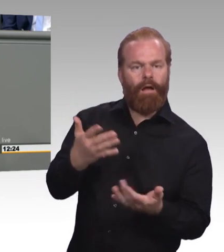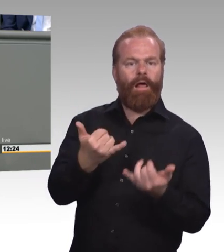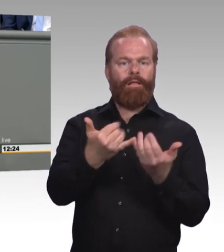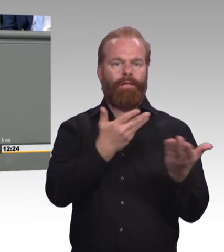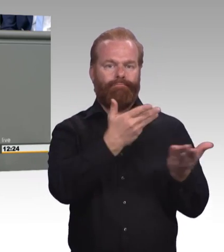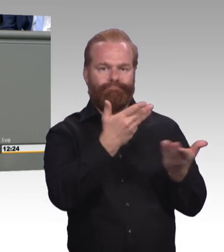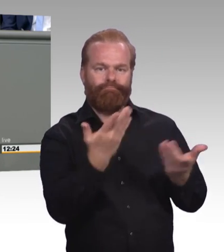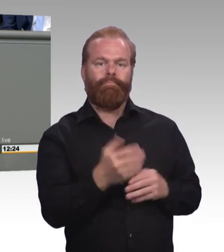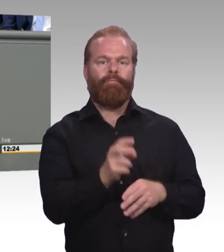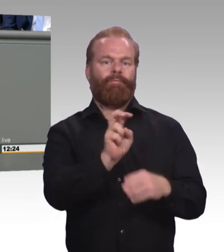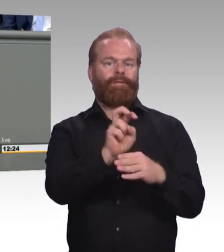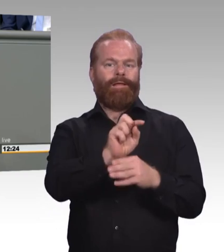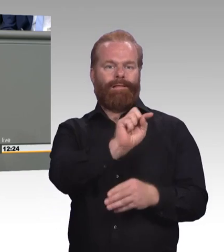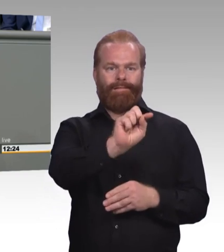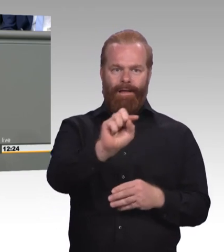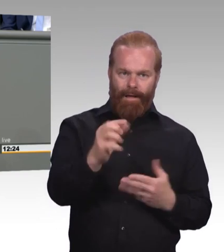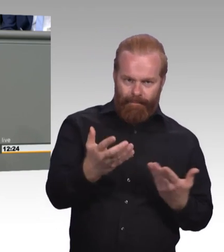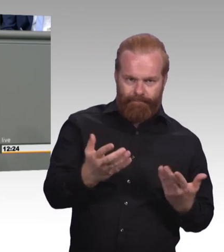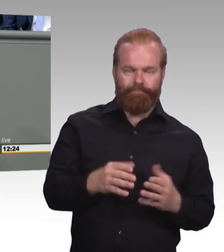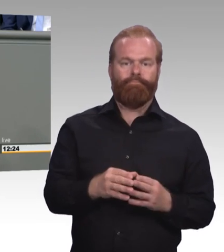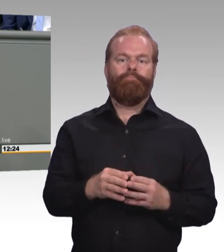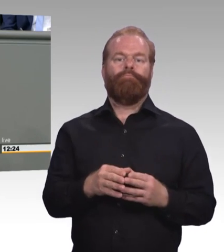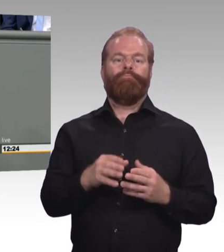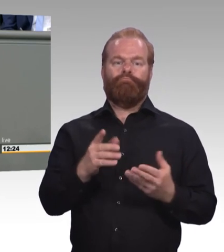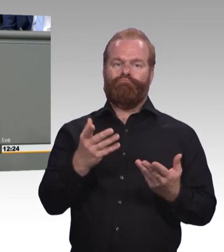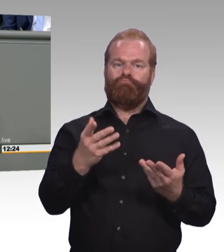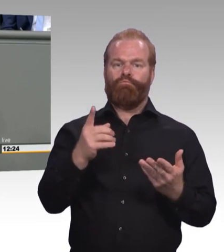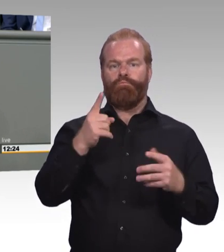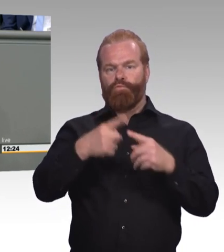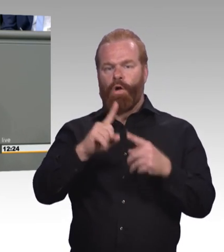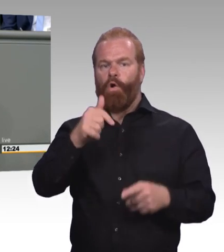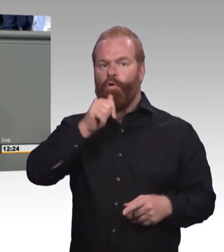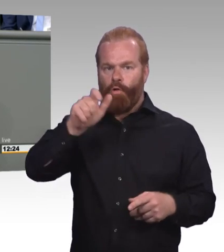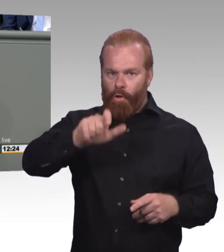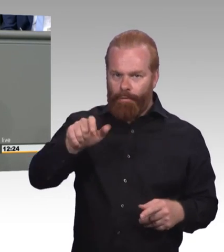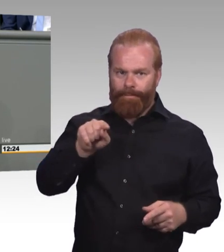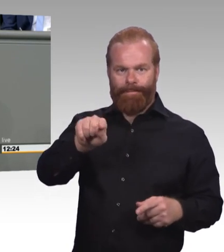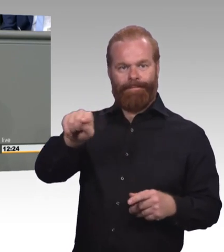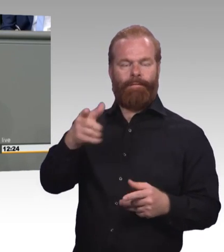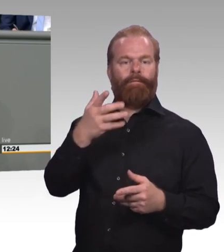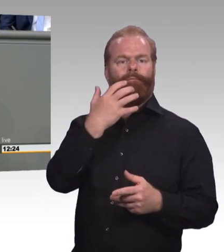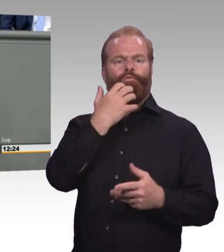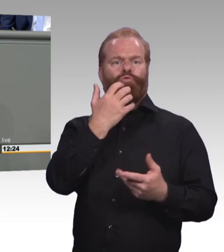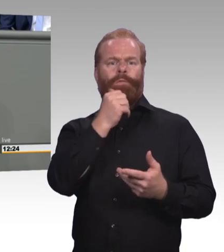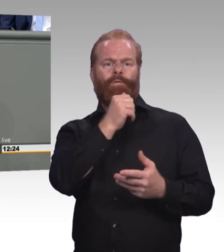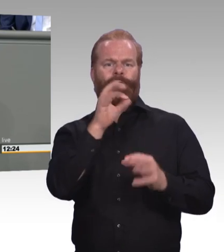Nämlich wie wir die berufliche Ausbildung so weiterentwickeln und wie wir sie so modernisieren, dass sie für die jungen Menschen, für die,